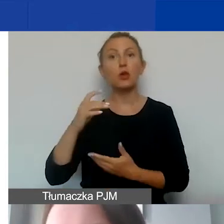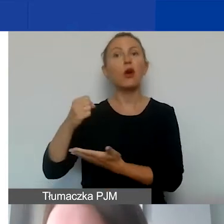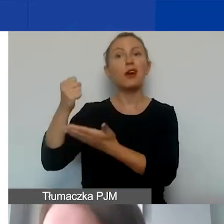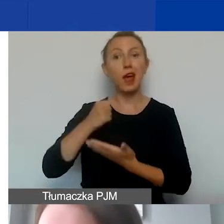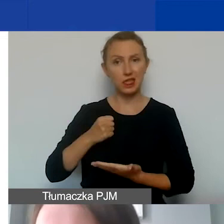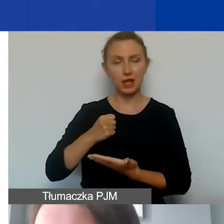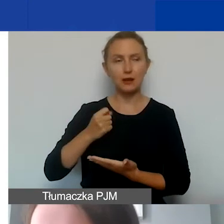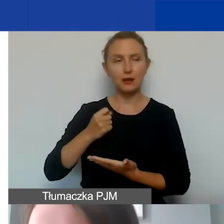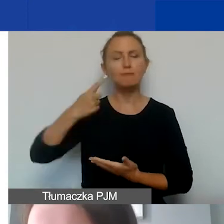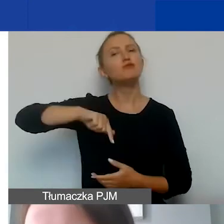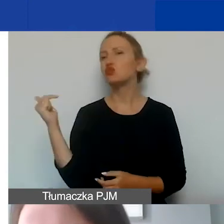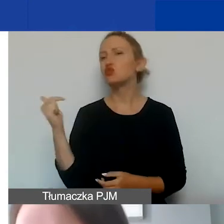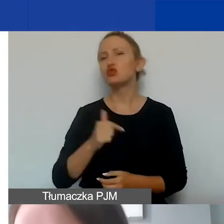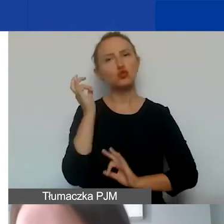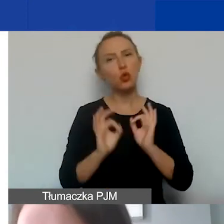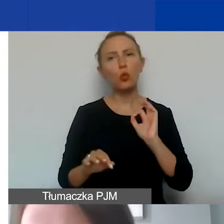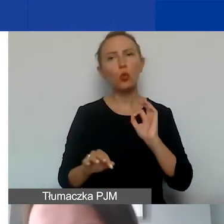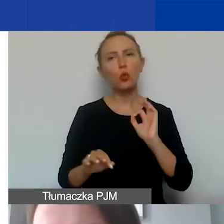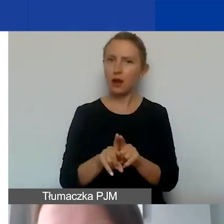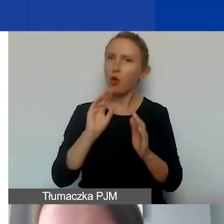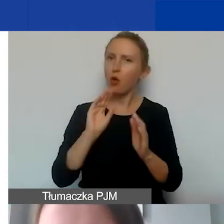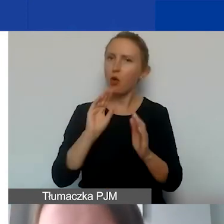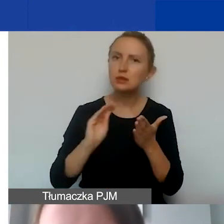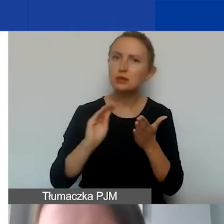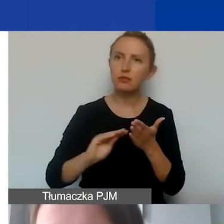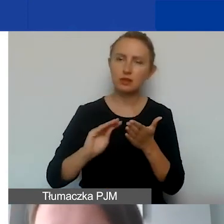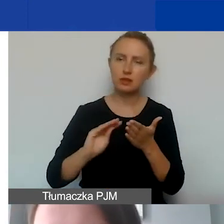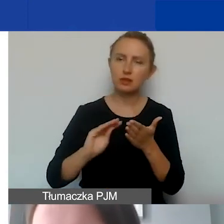Musimy dokładnie tak samo opisywać wszystkie dokumenty,